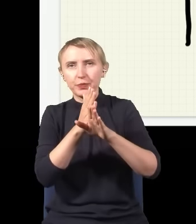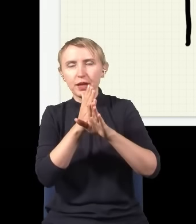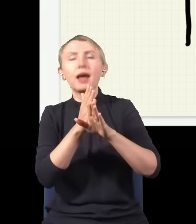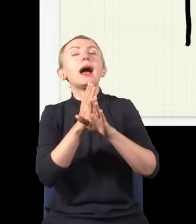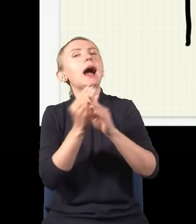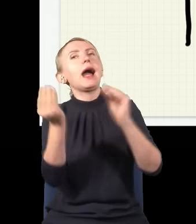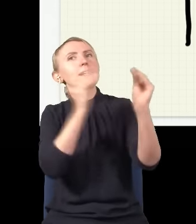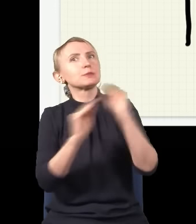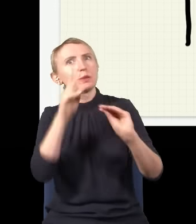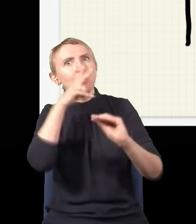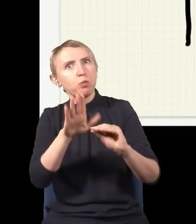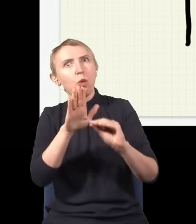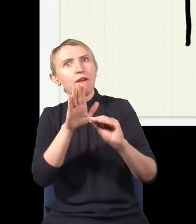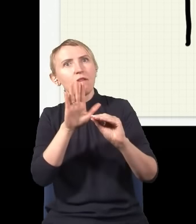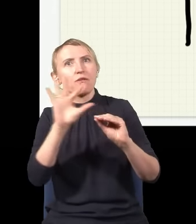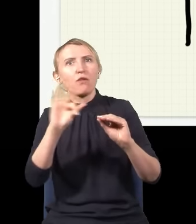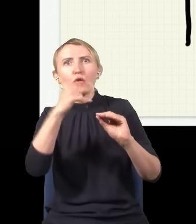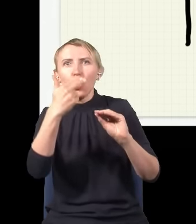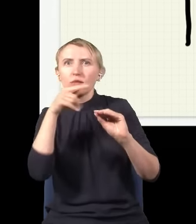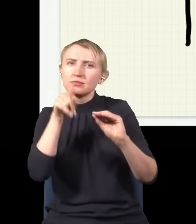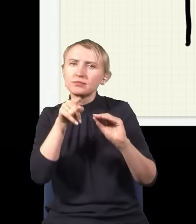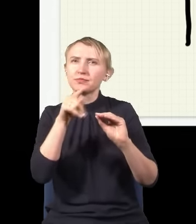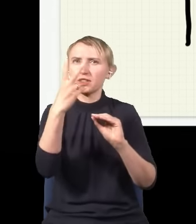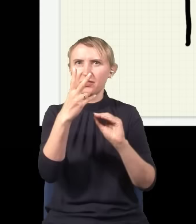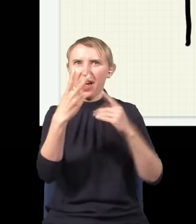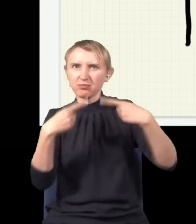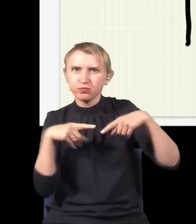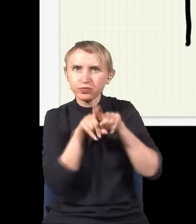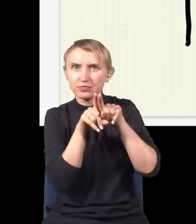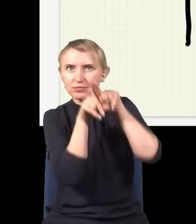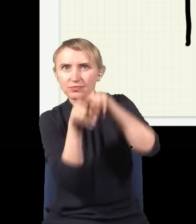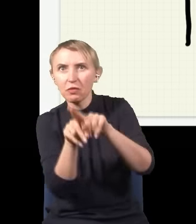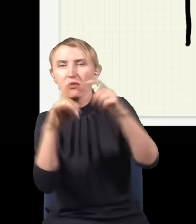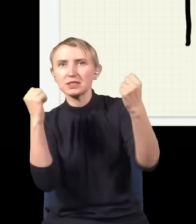wskazuje na to, że ten foton jakoś z czymś… jakieś dwie fale się nakładają, wzmacniają albo osłabiają.